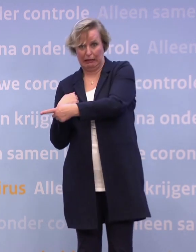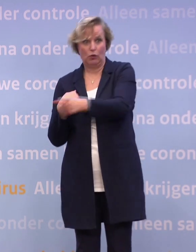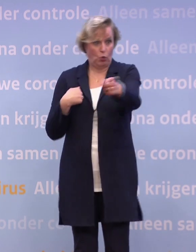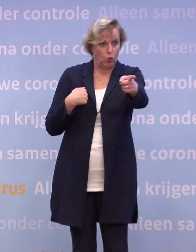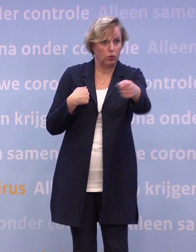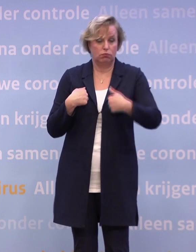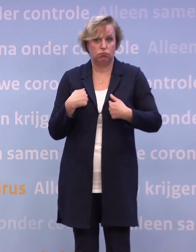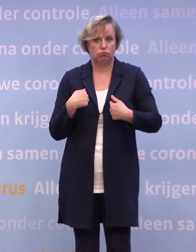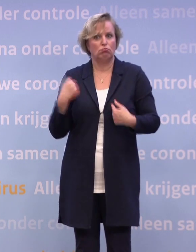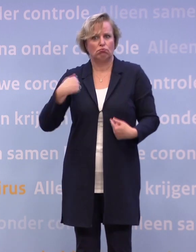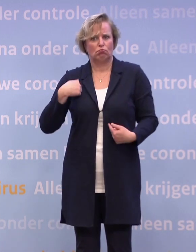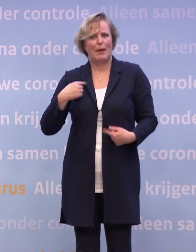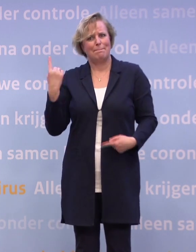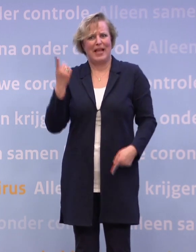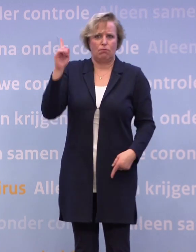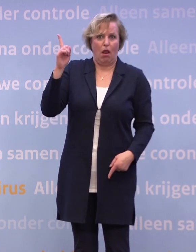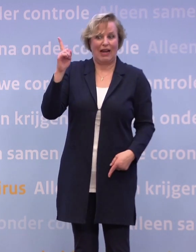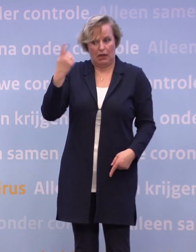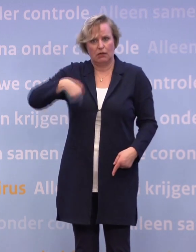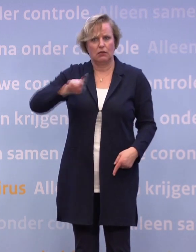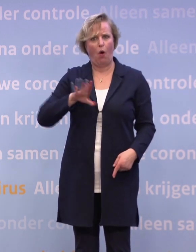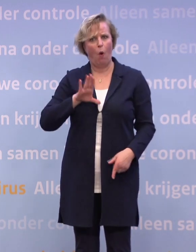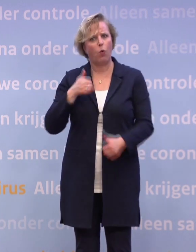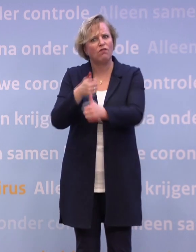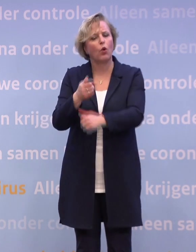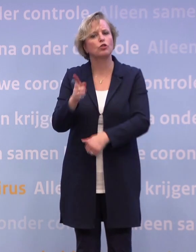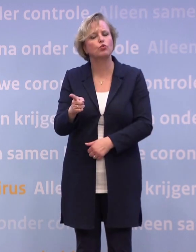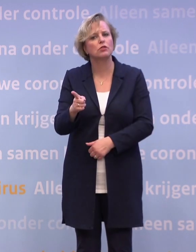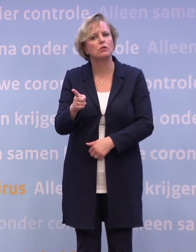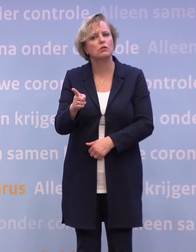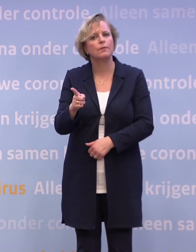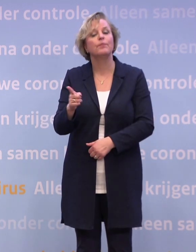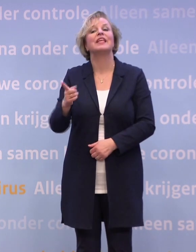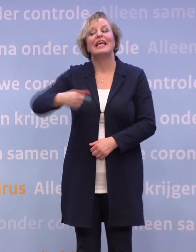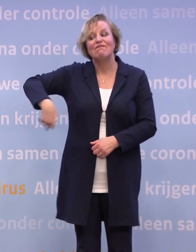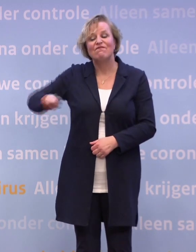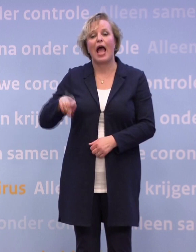Wij staan daar niet boven of onder. We staan er gewoon ook tussen. Wij hebben dan de taak om die analyse te maken...